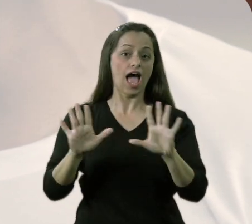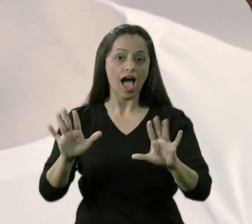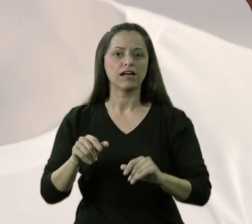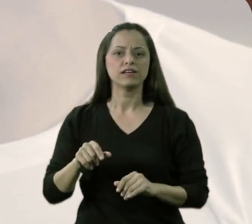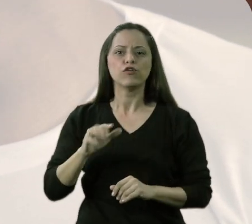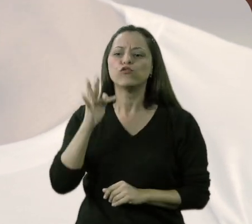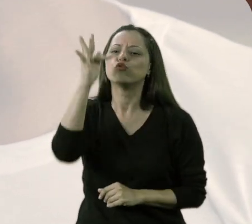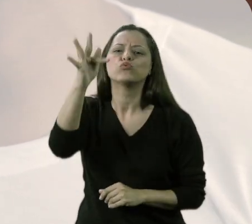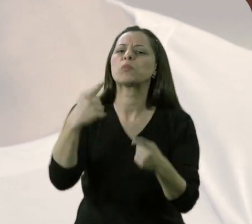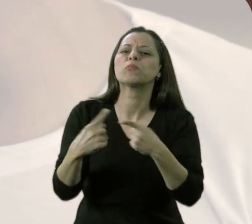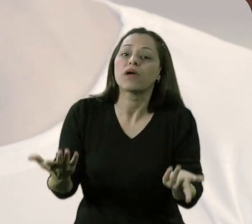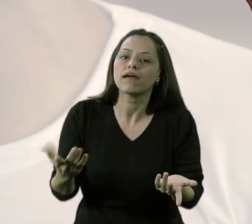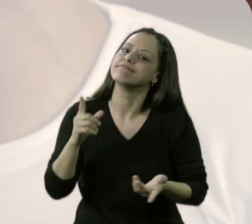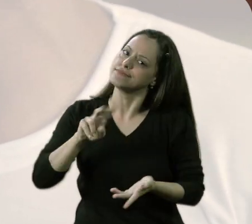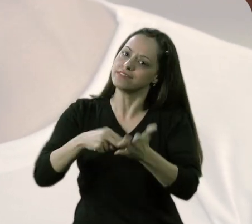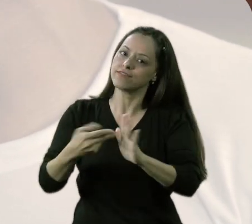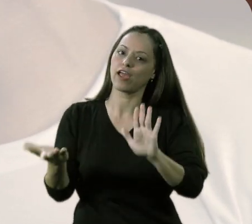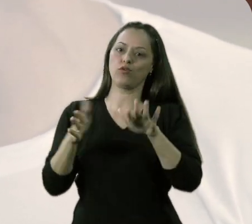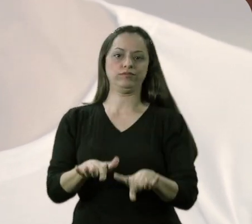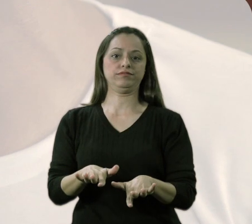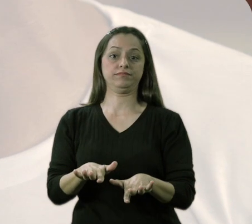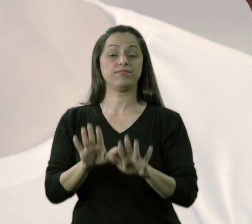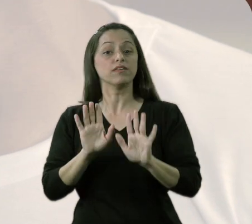"Ah, e o que você quer trabalhar com isso?" A inclusão.